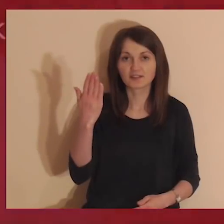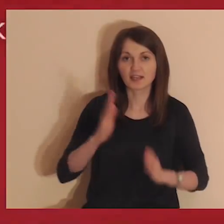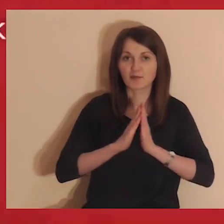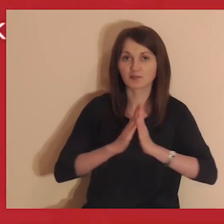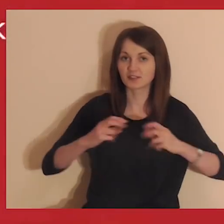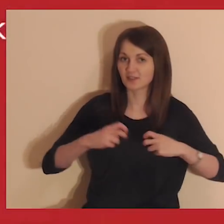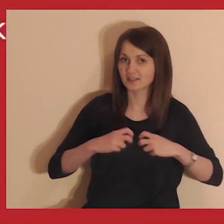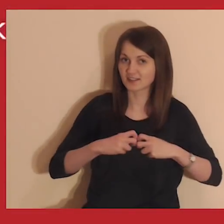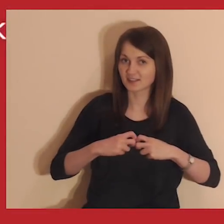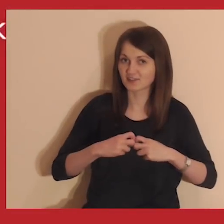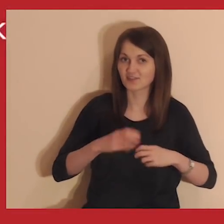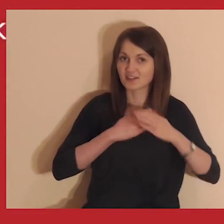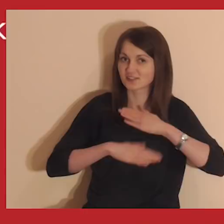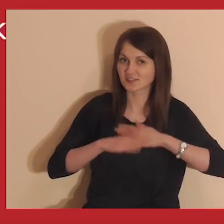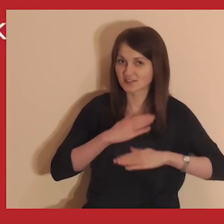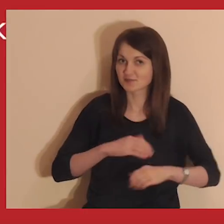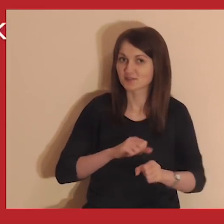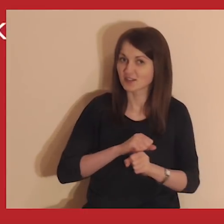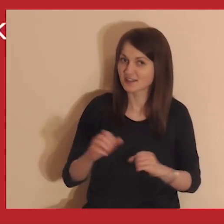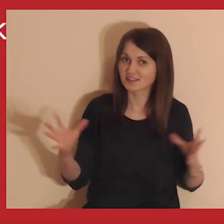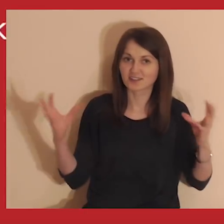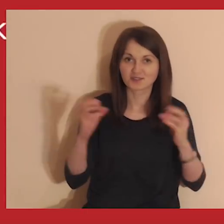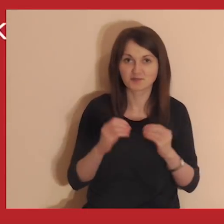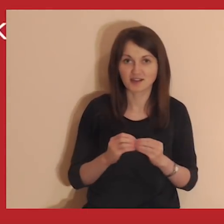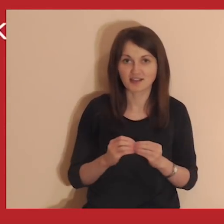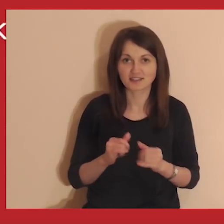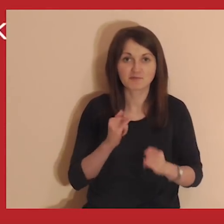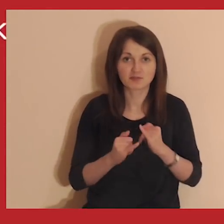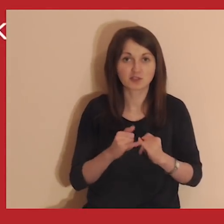Witaj na Medytacji onLine. Cieszymy się, że jesteś z nami.